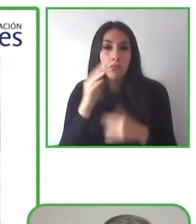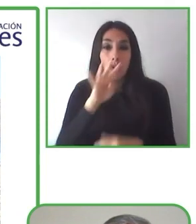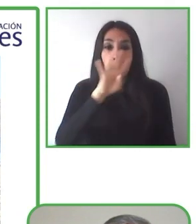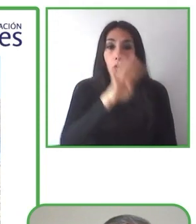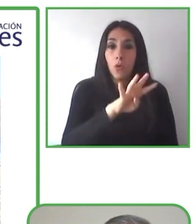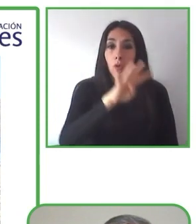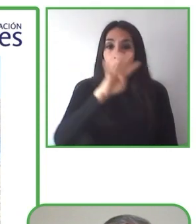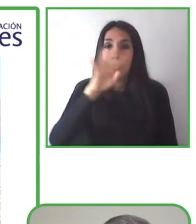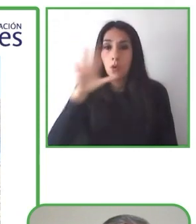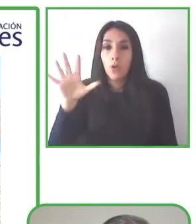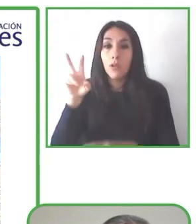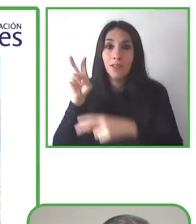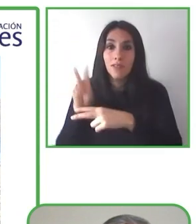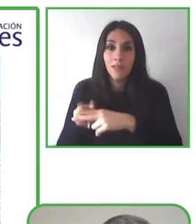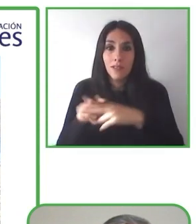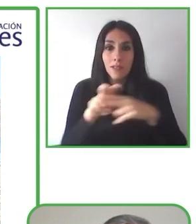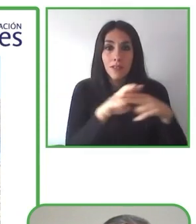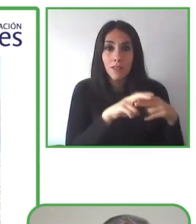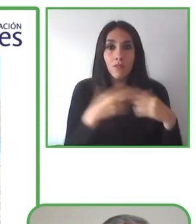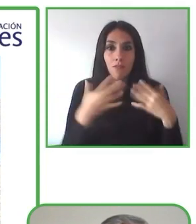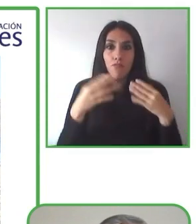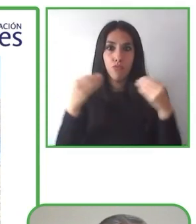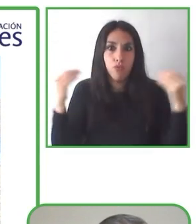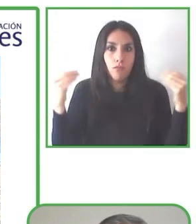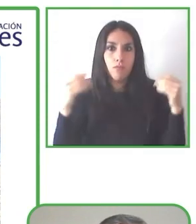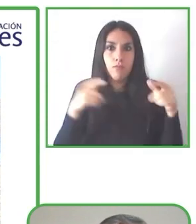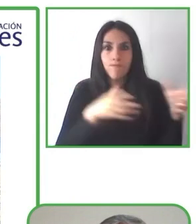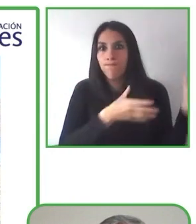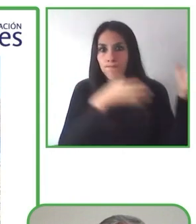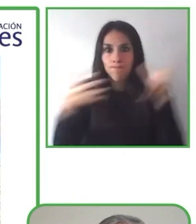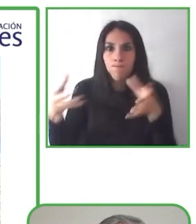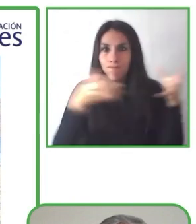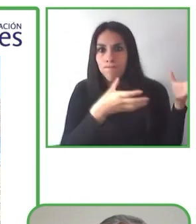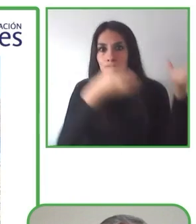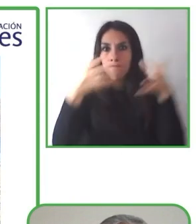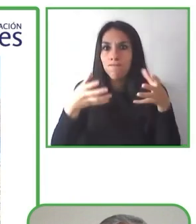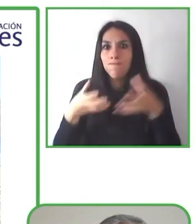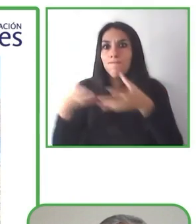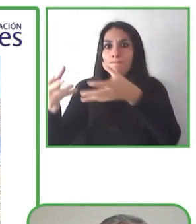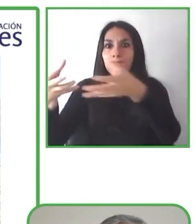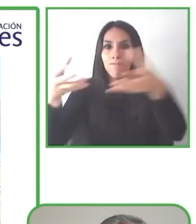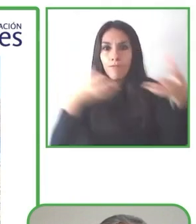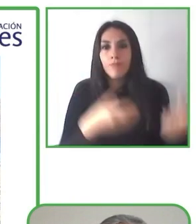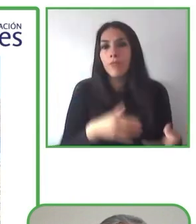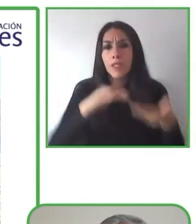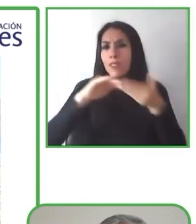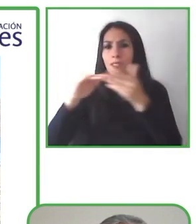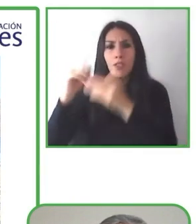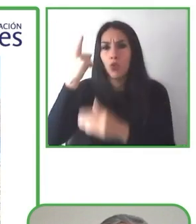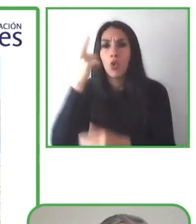Tenemos empresas de hoteles, museos, guías de la ciudad.